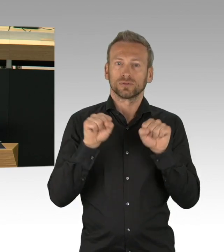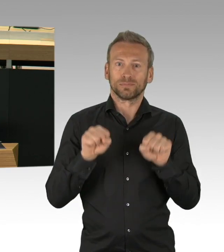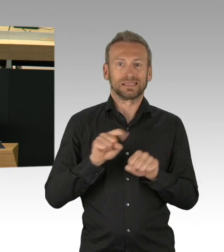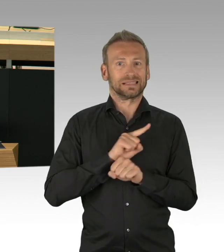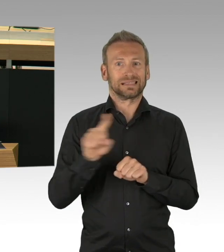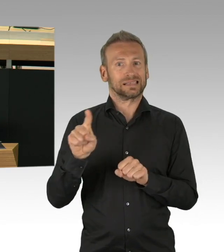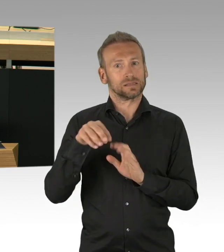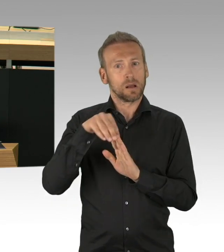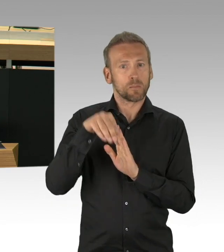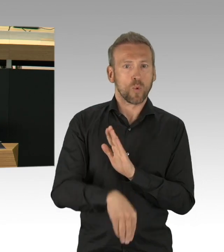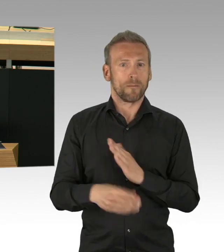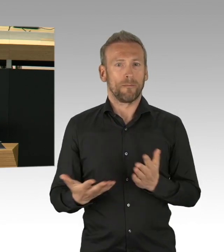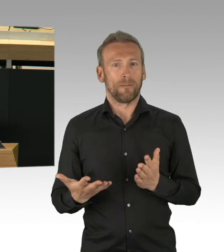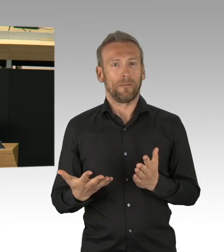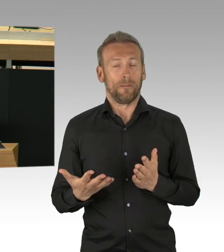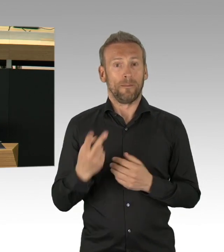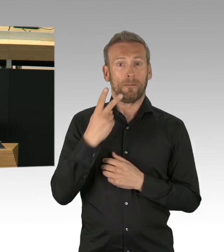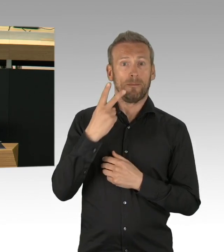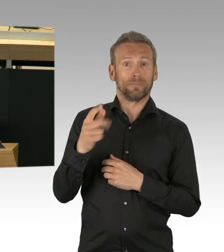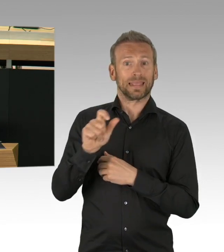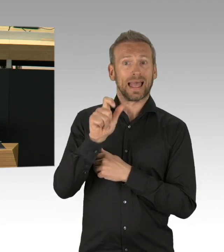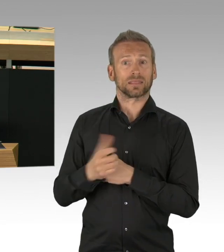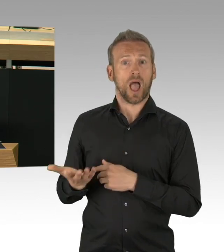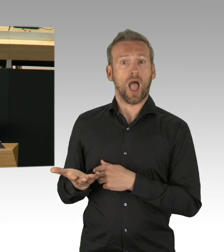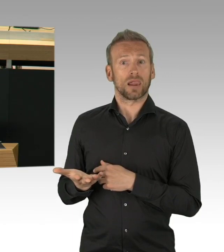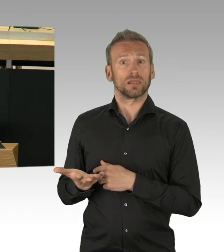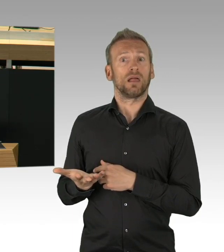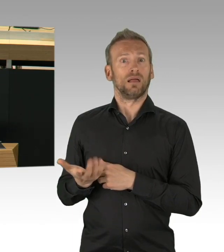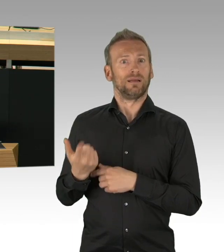vielleicht dahin und der wochenlange Lockdown umsonst gewesen.